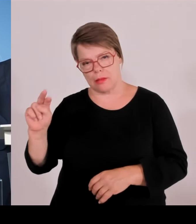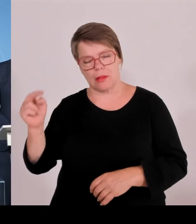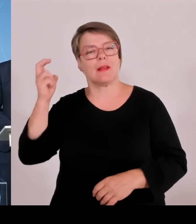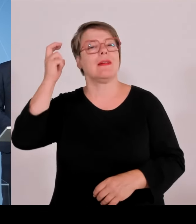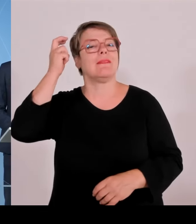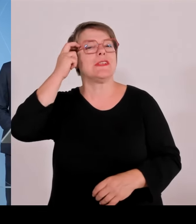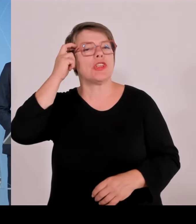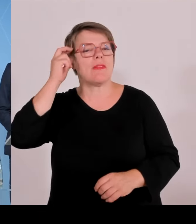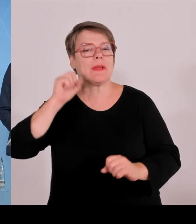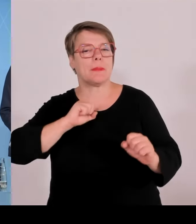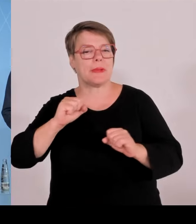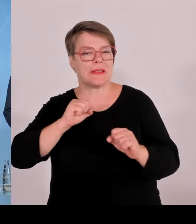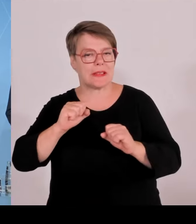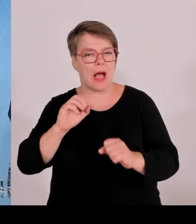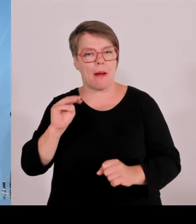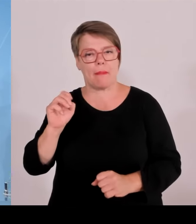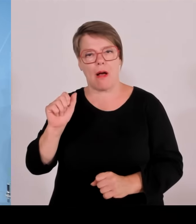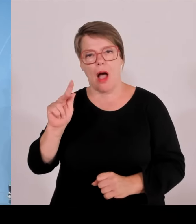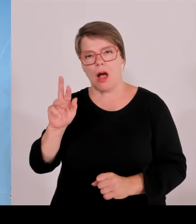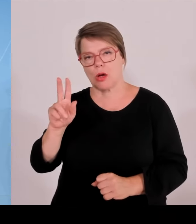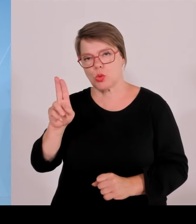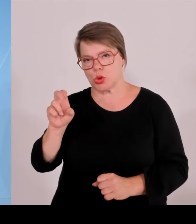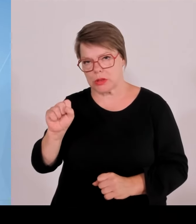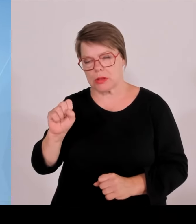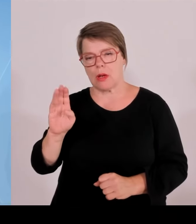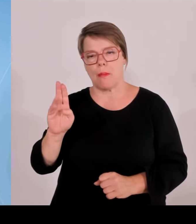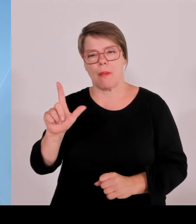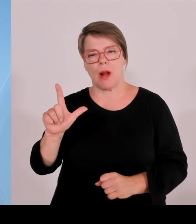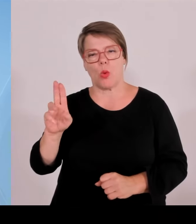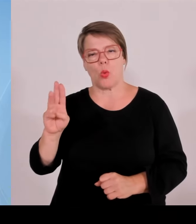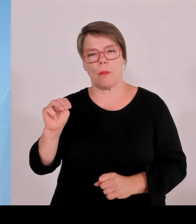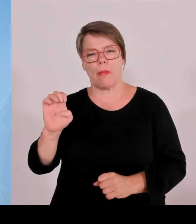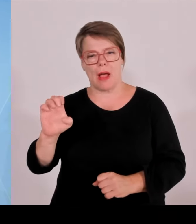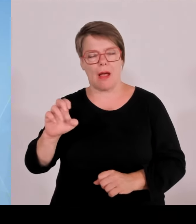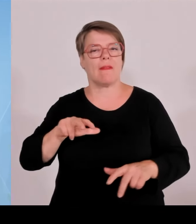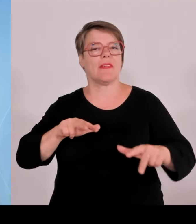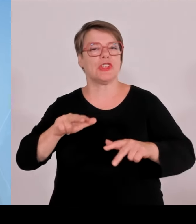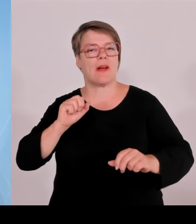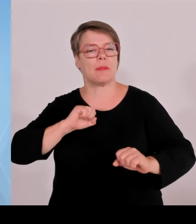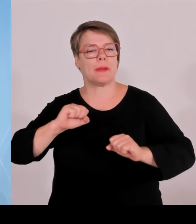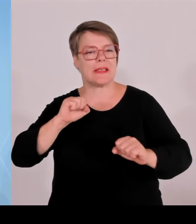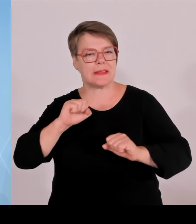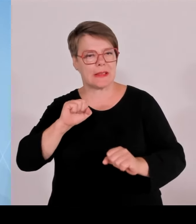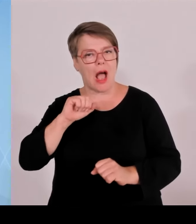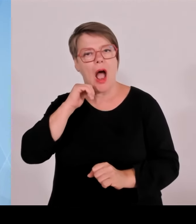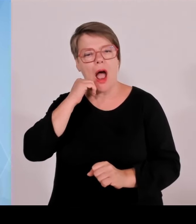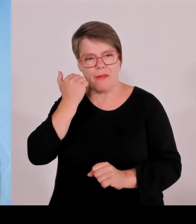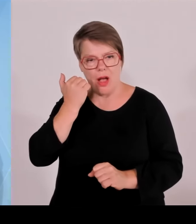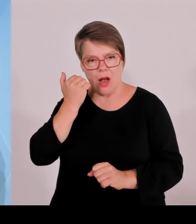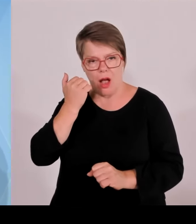zu dieser Pressekonferenz nach der Sitzung des Ministerrats, die unter der Leitung des bayerischen Ministerpräsidenten